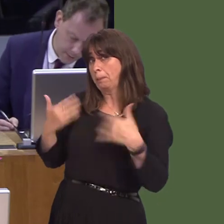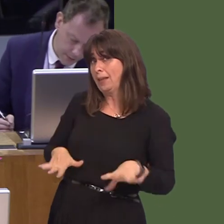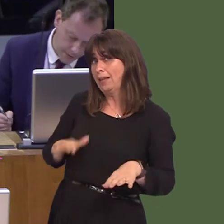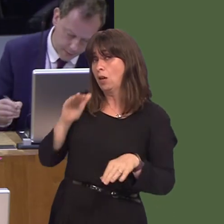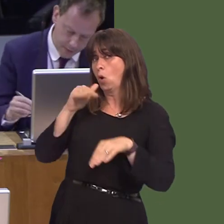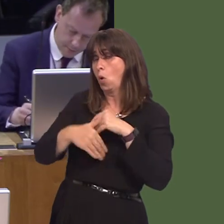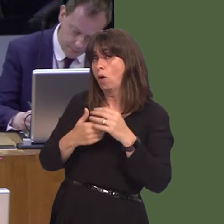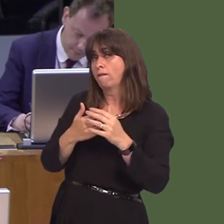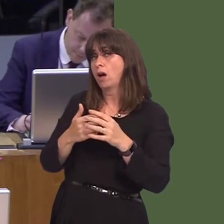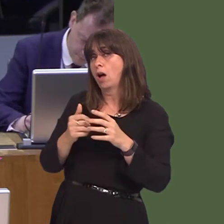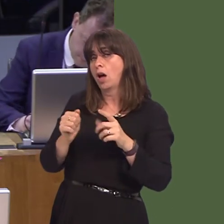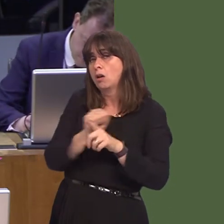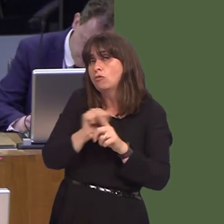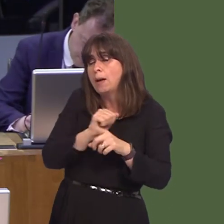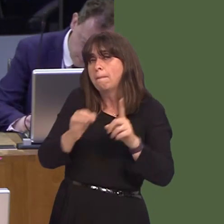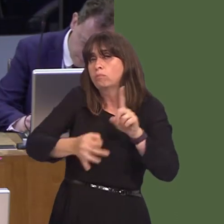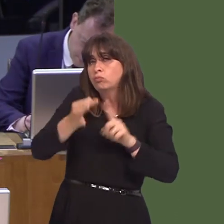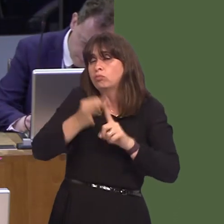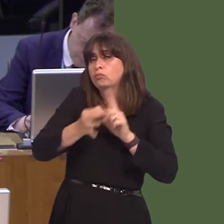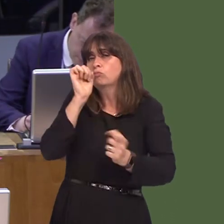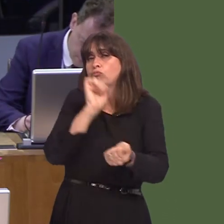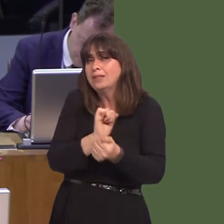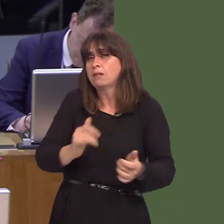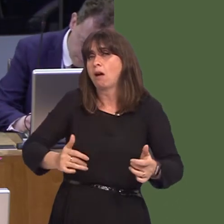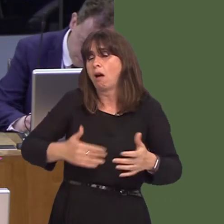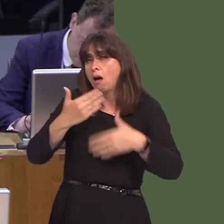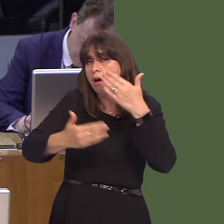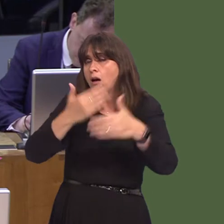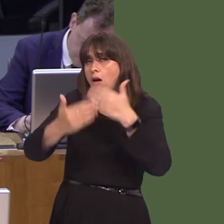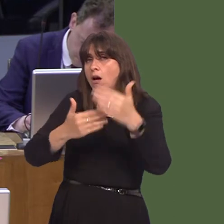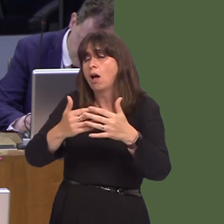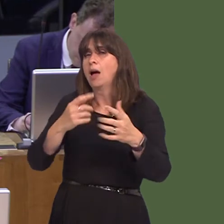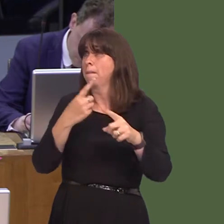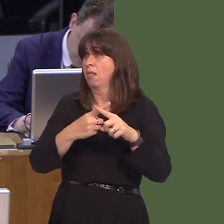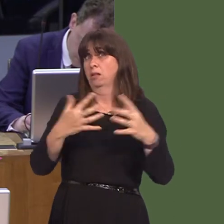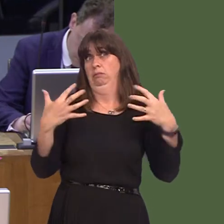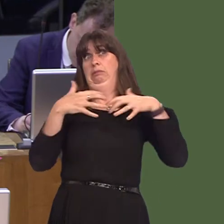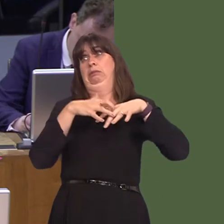rehabilitation services in Welsh prisons, and the impact of overcrowding, which eventually